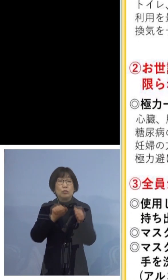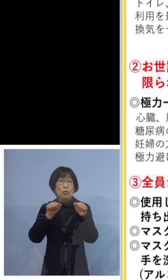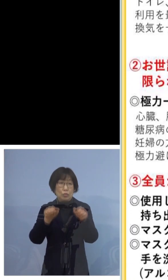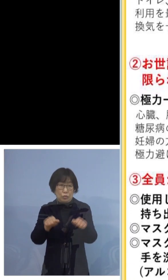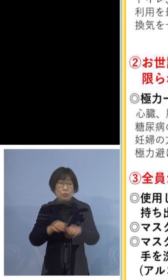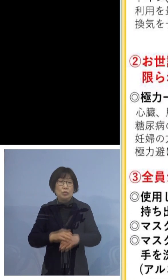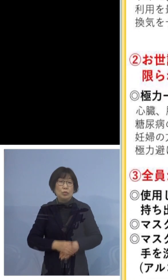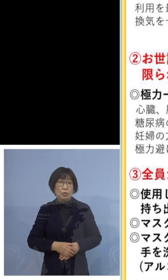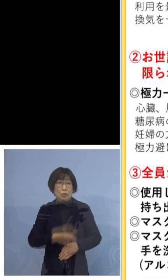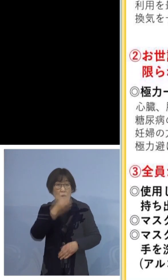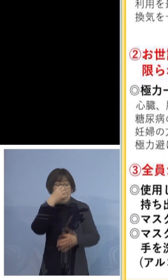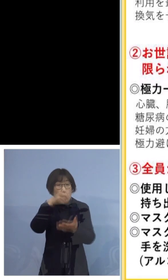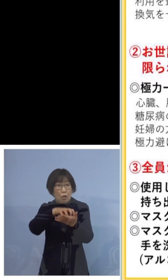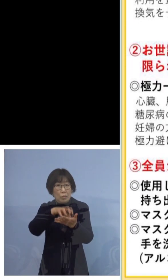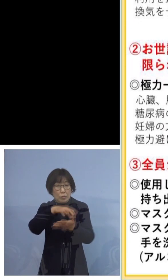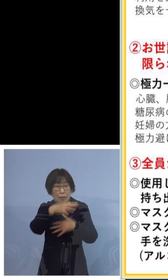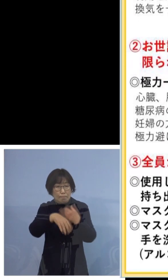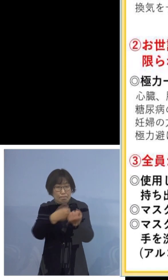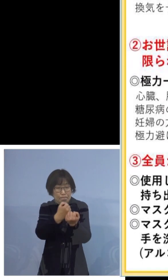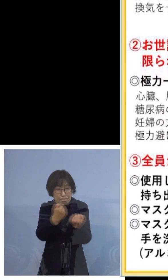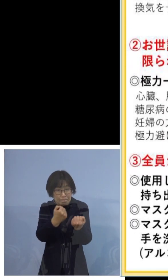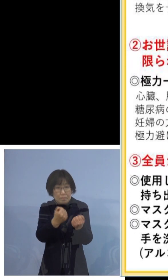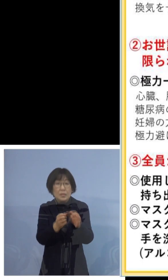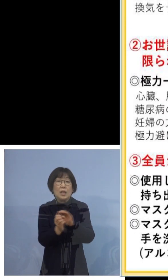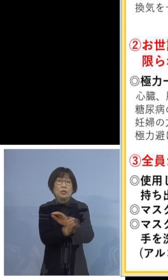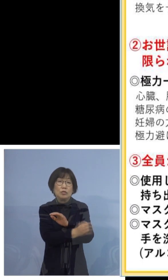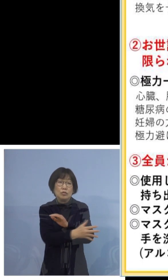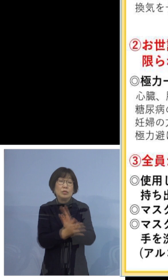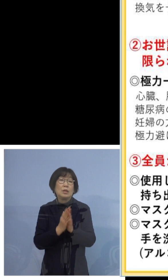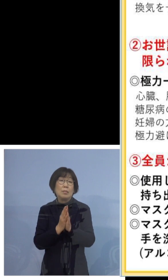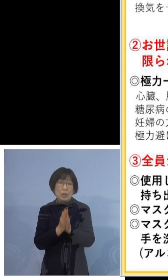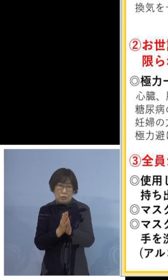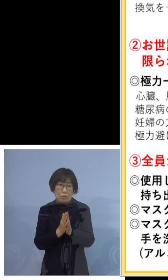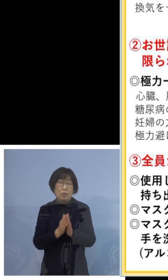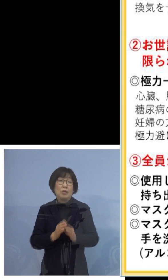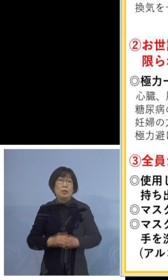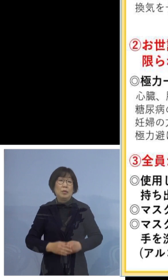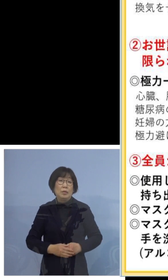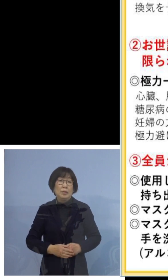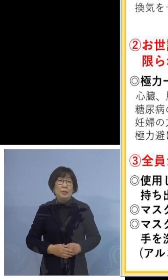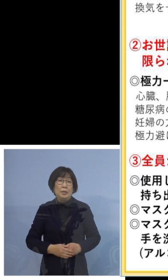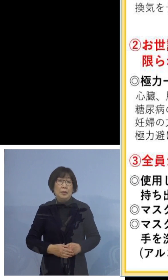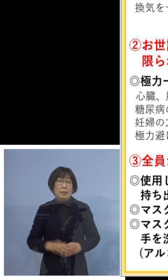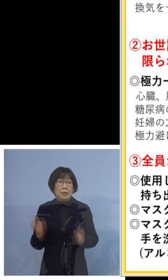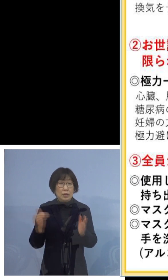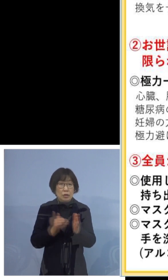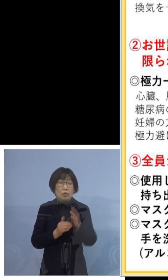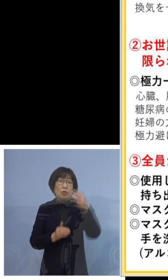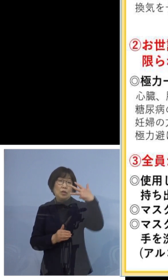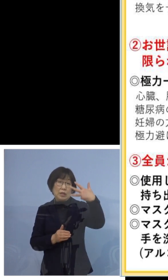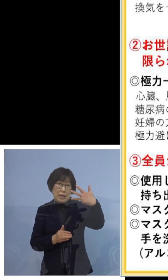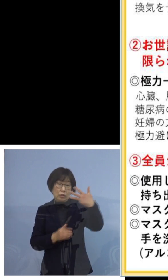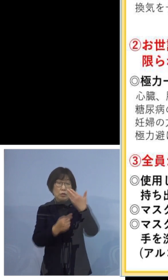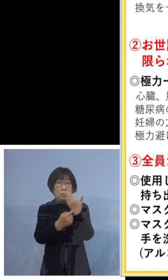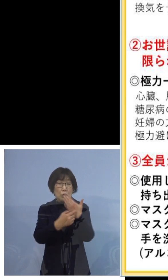ゴミは密閉して捨てましょう という5点でございます 以上8つのポイントにご注意いただいて